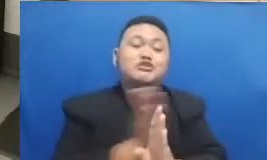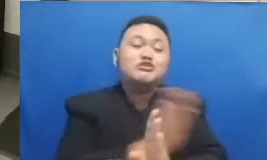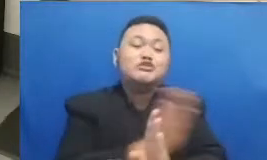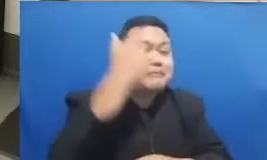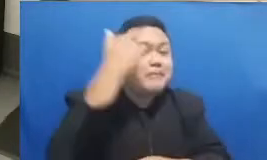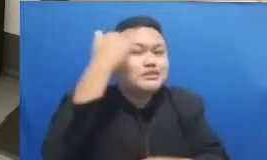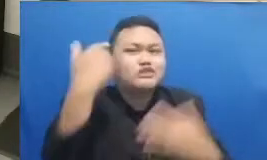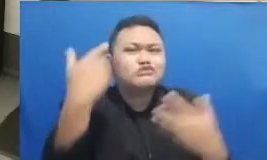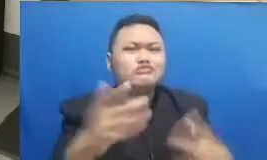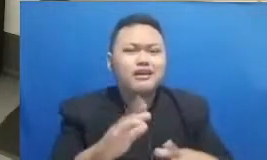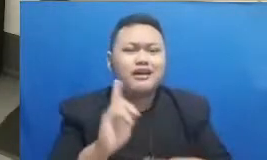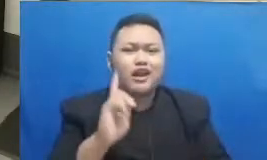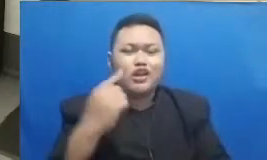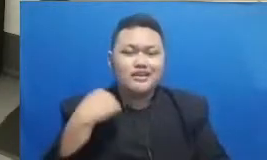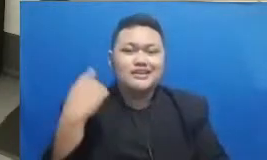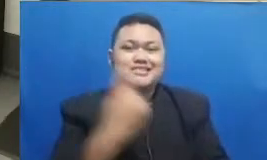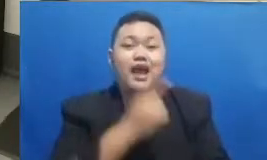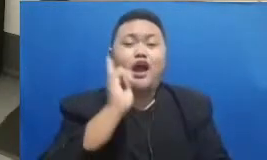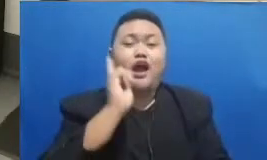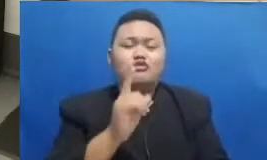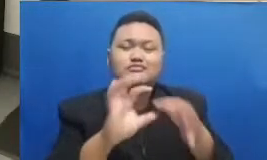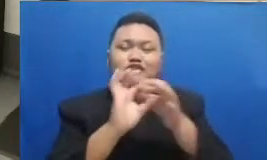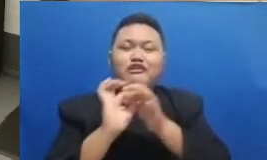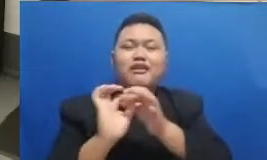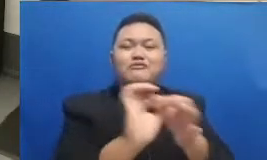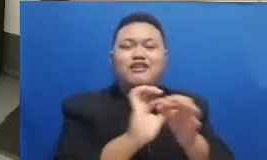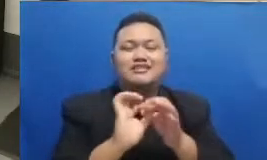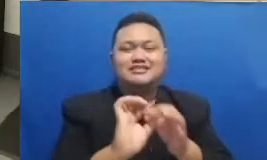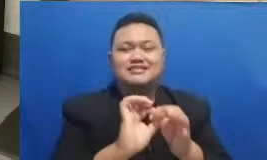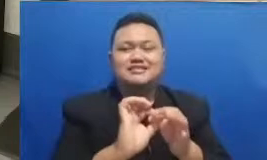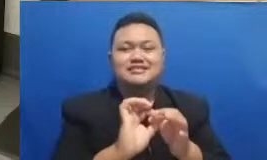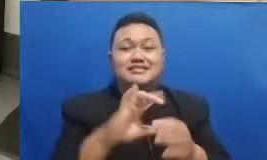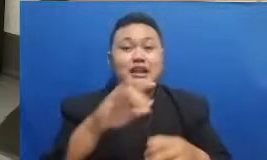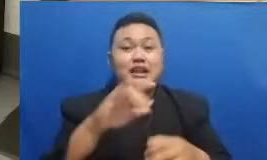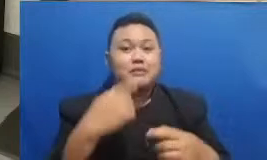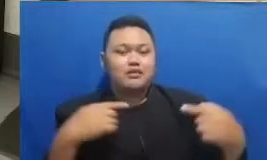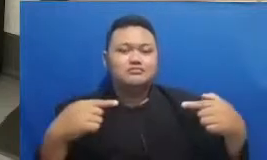harus berkolaborasi dan lain sebagainya ada hubungan ini keluhnya dengan sopir kata-kata